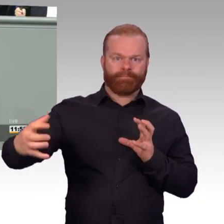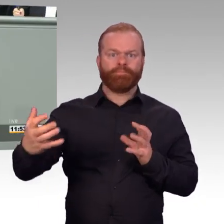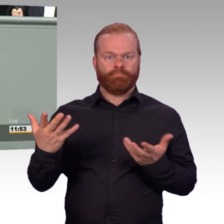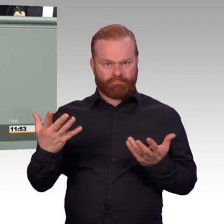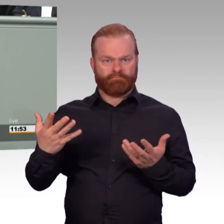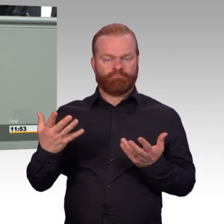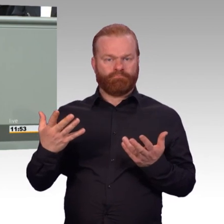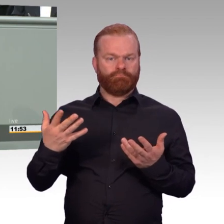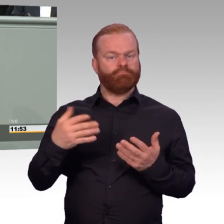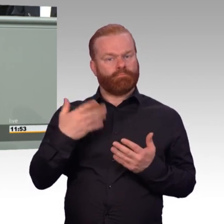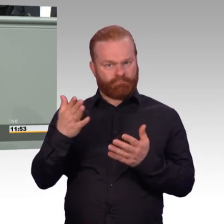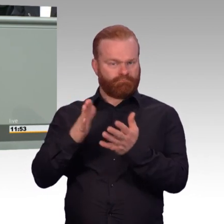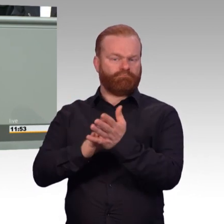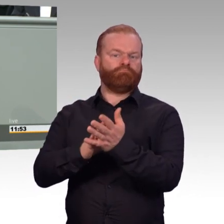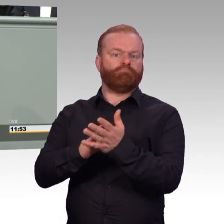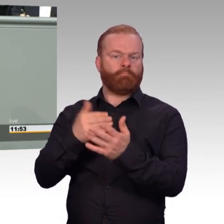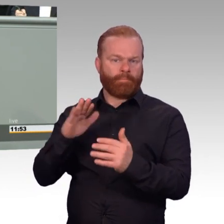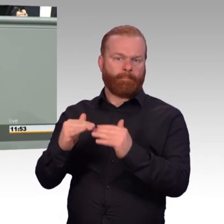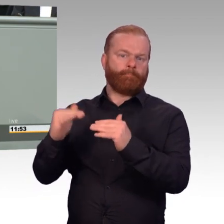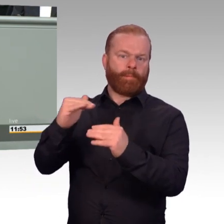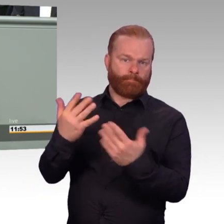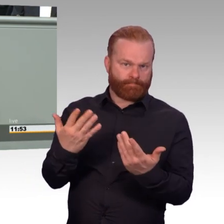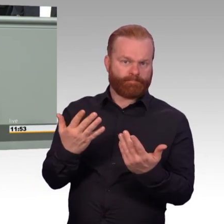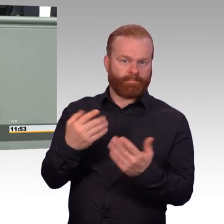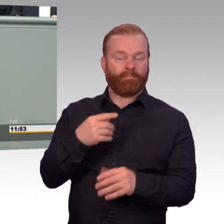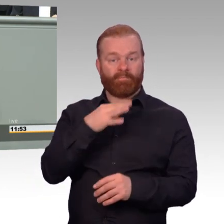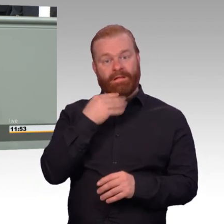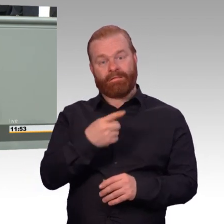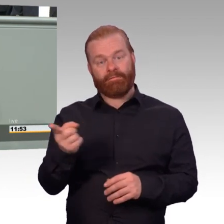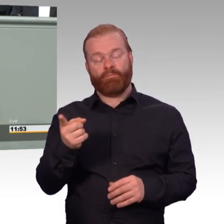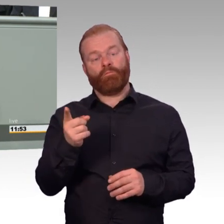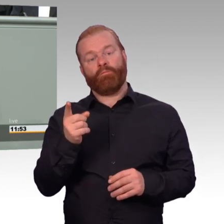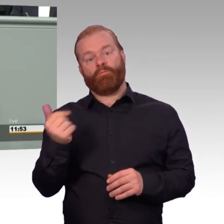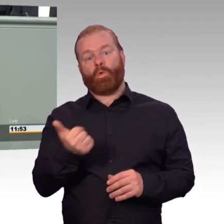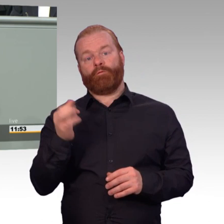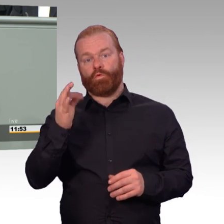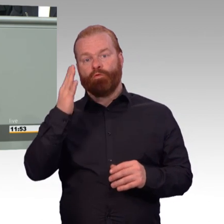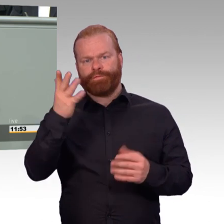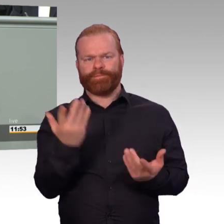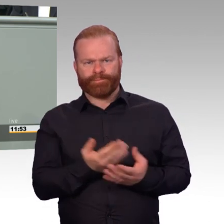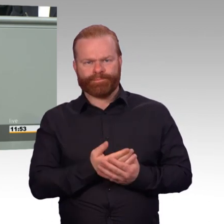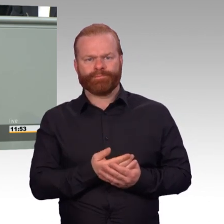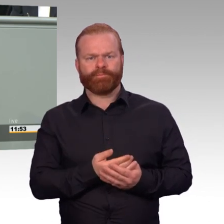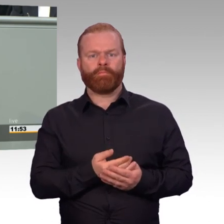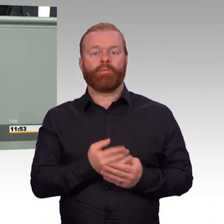die werden jetzt angeglichen auf die Höhe der aktiven Soldatinnen und Soldaten. Wir werden, das finde ich ganz wichtig,